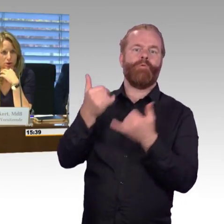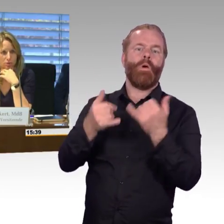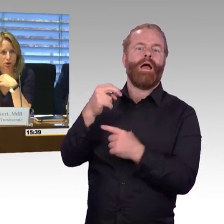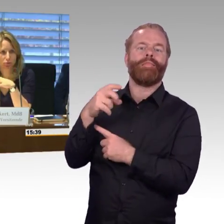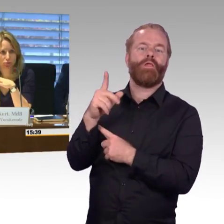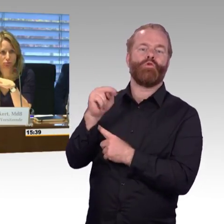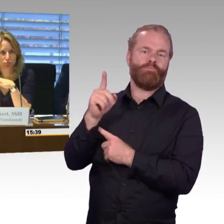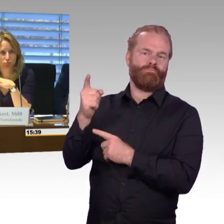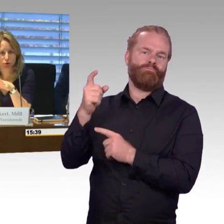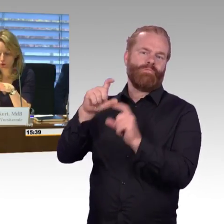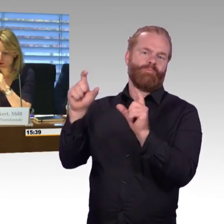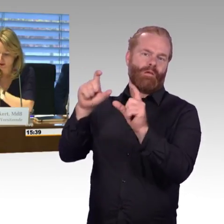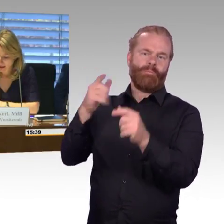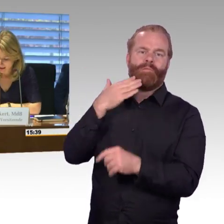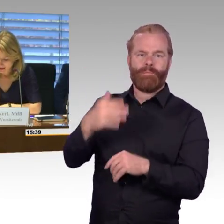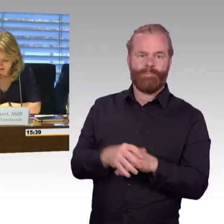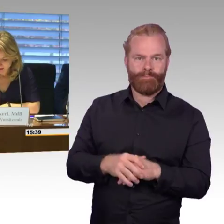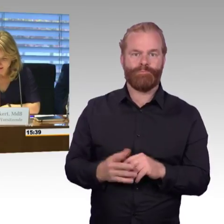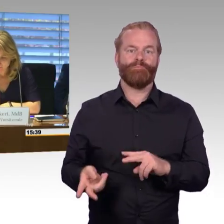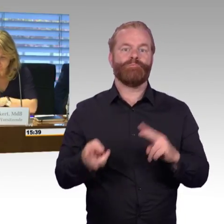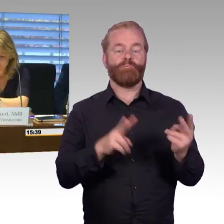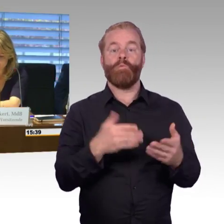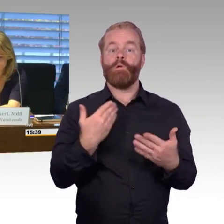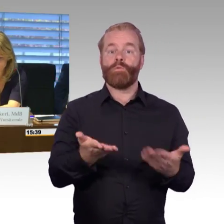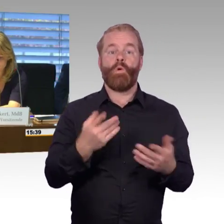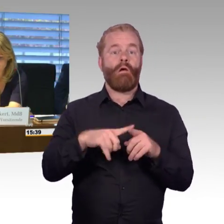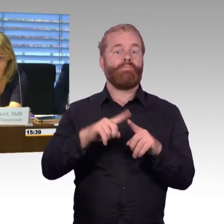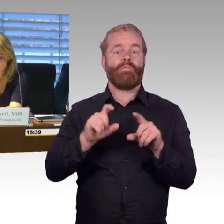Herr Dr. Leidner? Nein, okay.